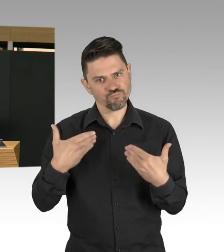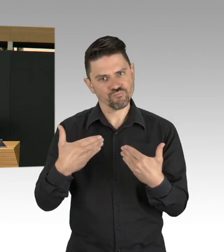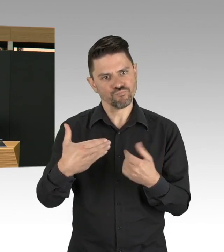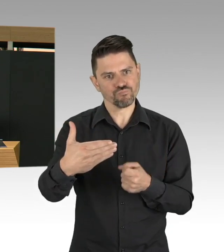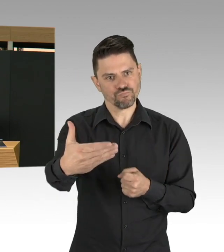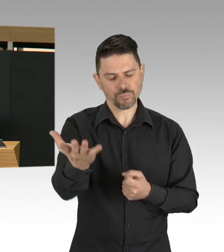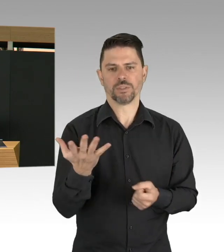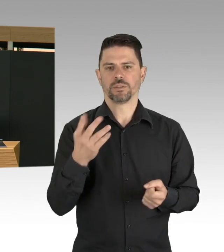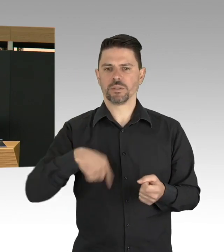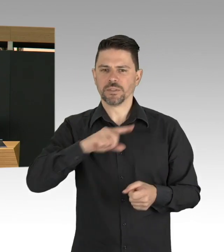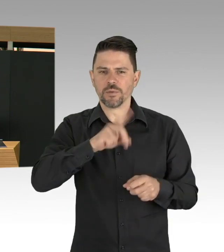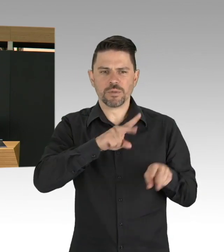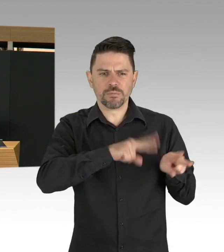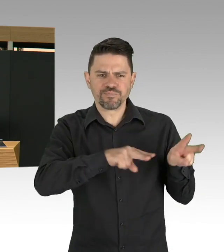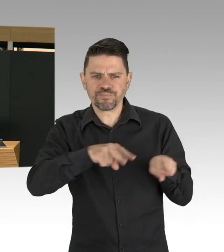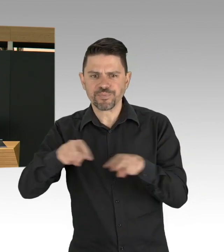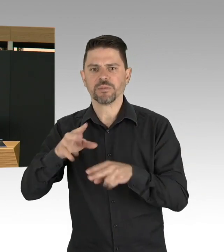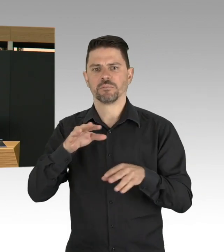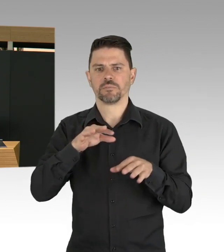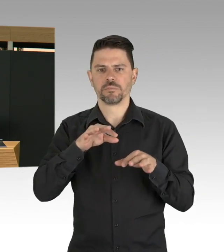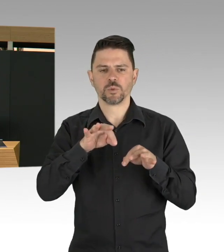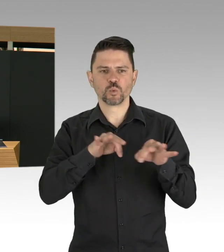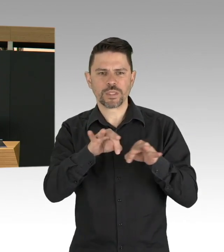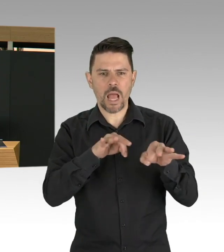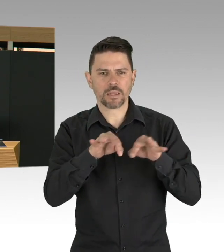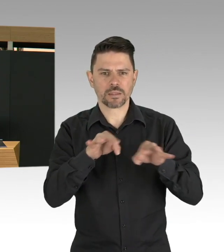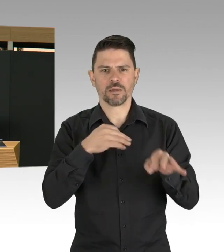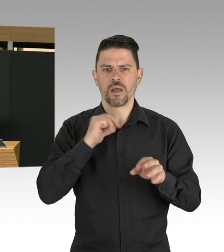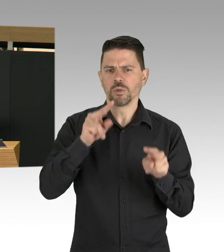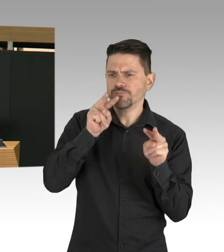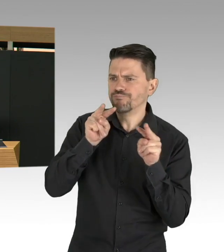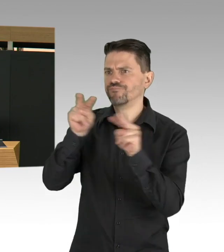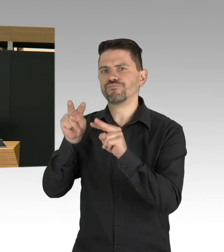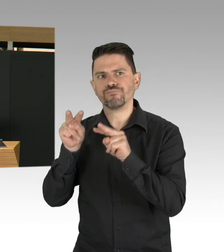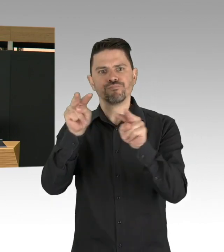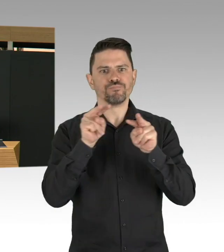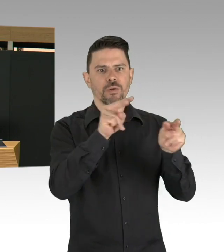eine Strategie von frühzeitig entwickelt haben, was uns in die Situation gebracht hat,